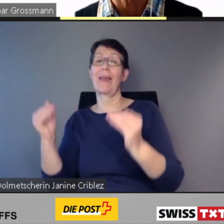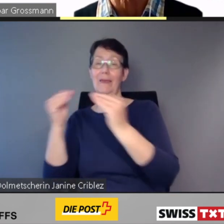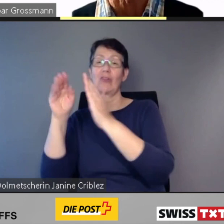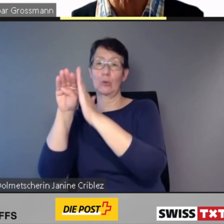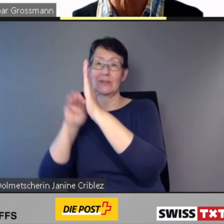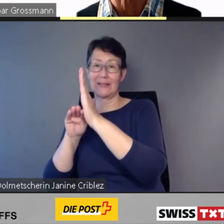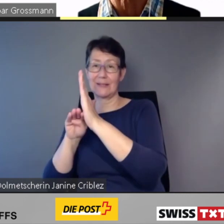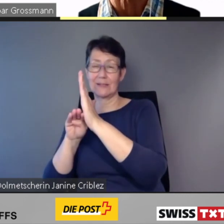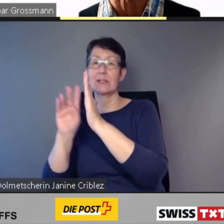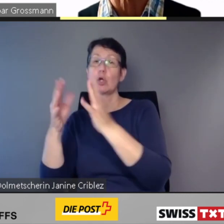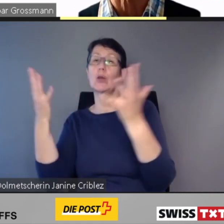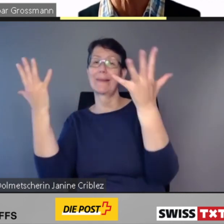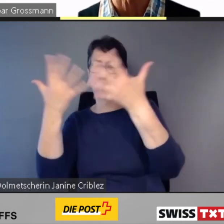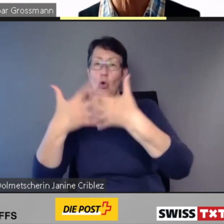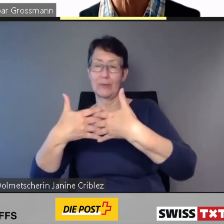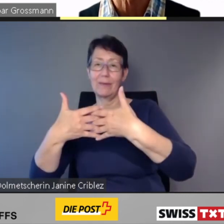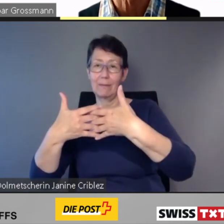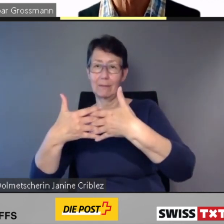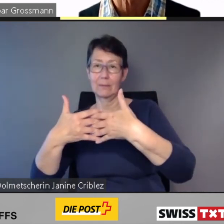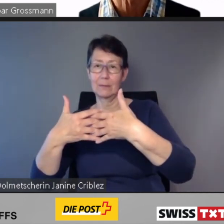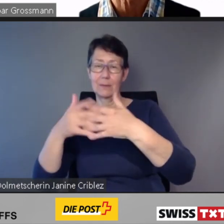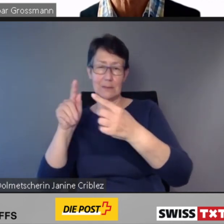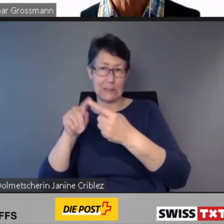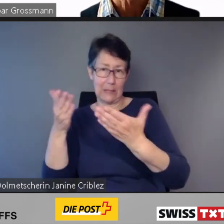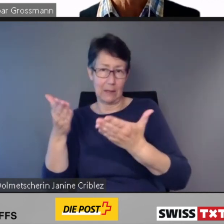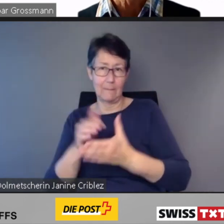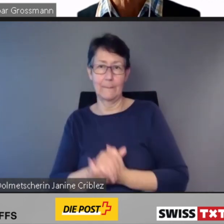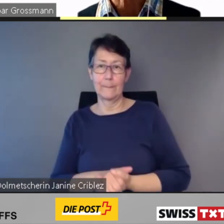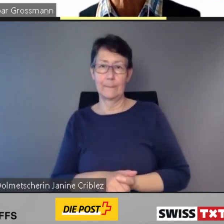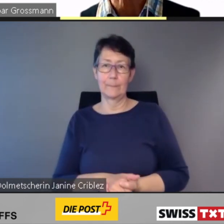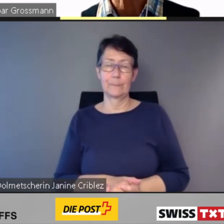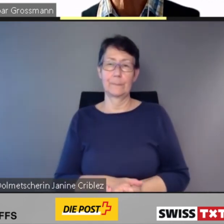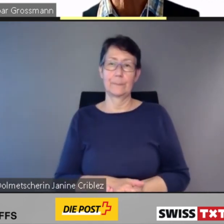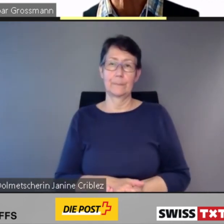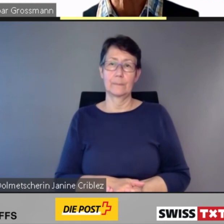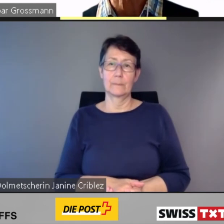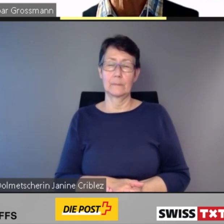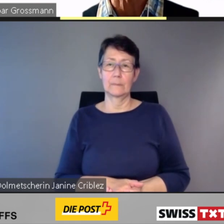Bei 83 Bahnhöfen und Haltestellen